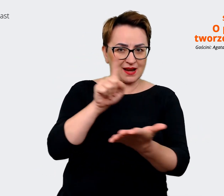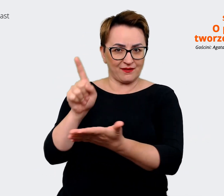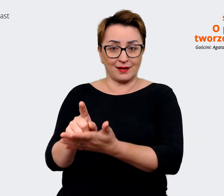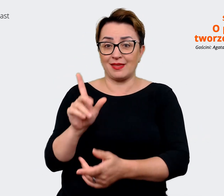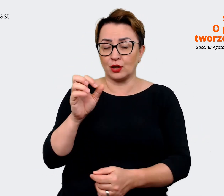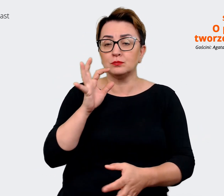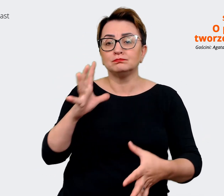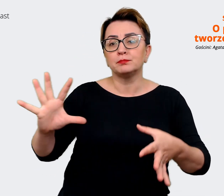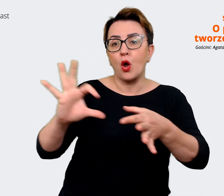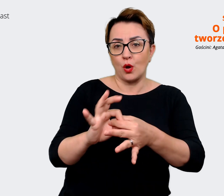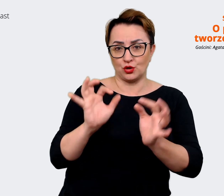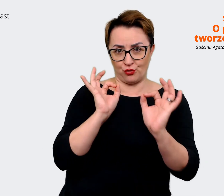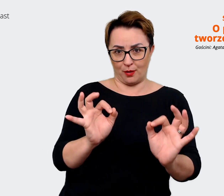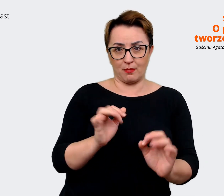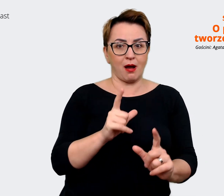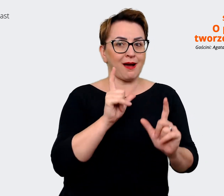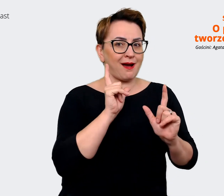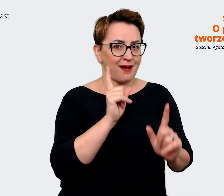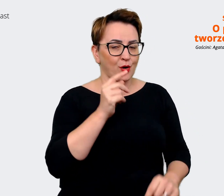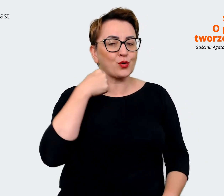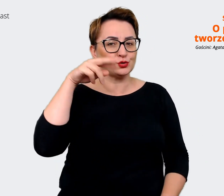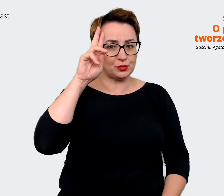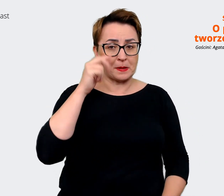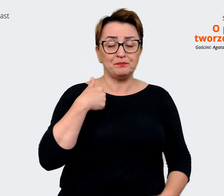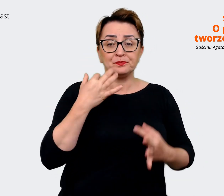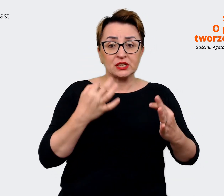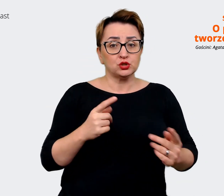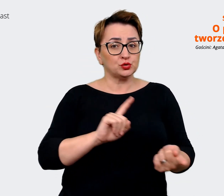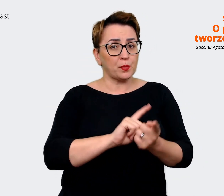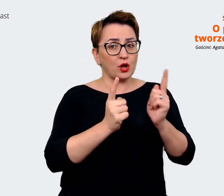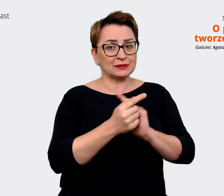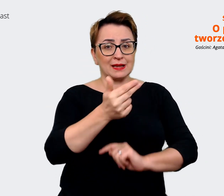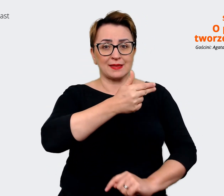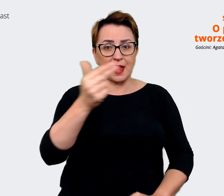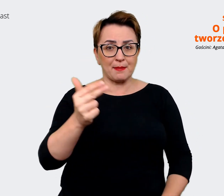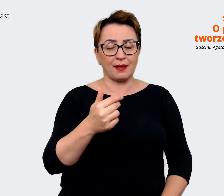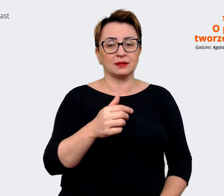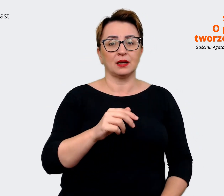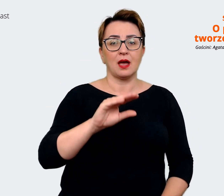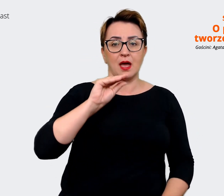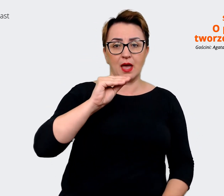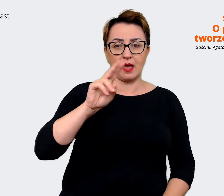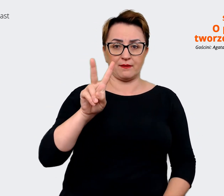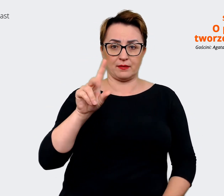ok. Tak naprawdę wiem, że spotkaliśmy się po to, żeby porozmawiać o EVP i dlatego chciałbym się...